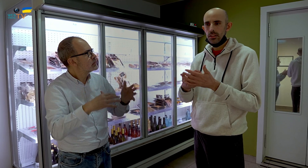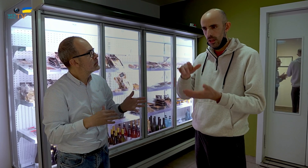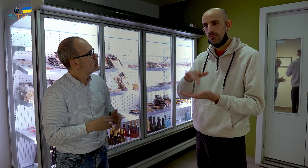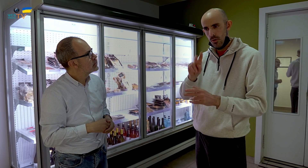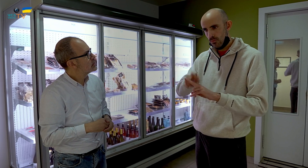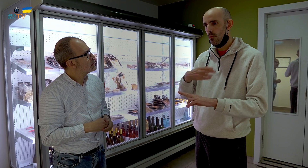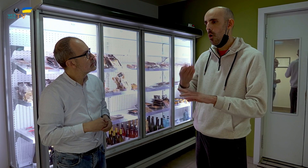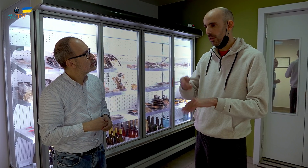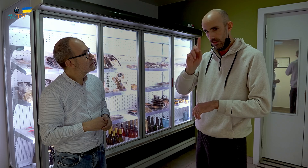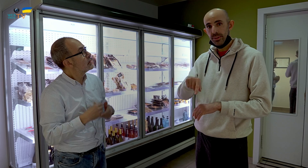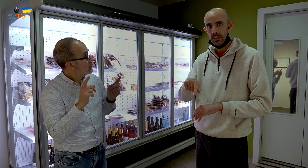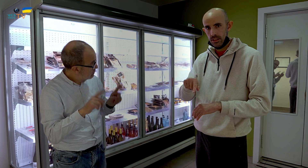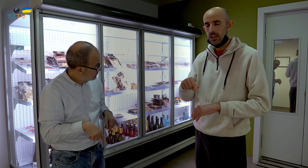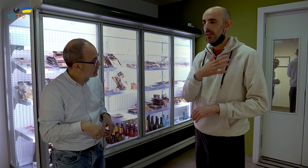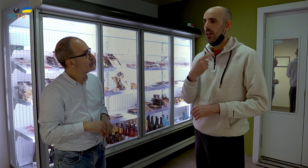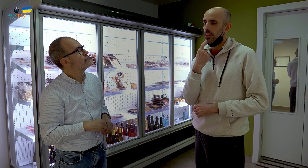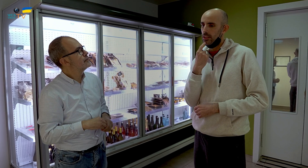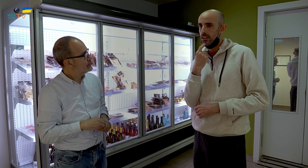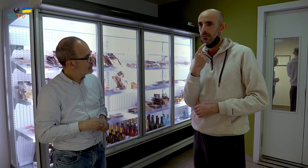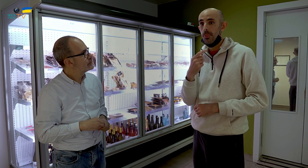No, lo hacemos hasta para bodas también. Cuando tenemos una boda,